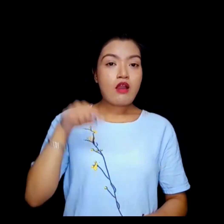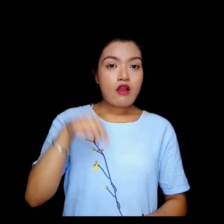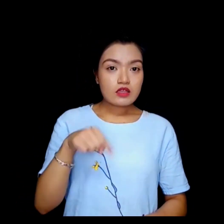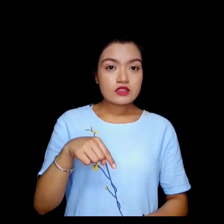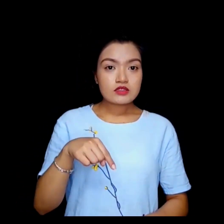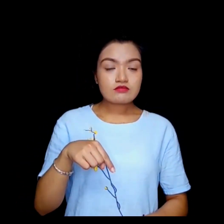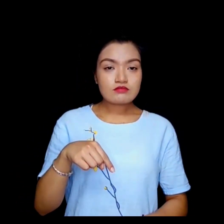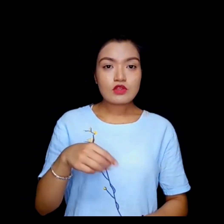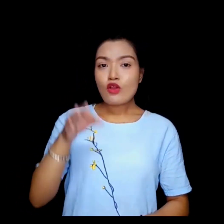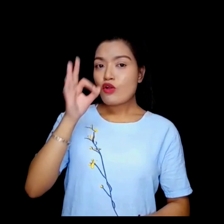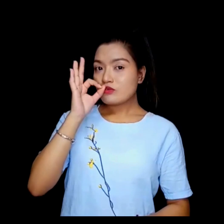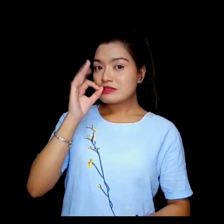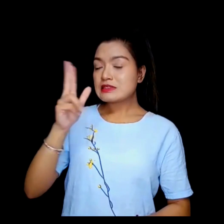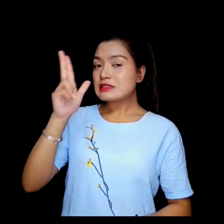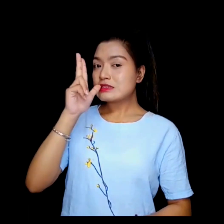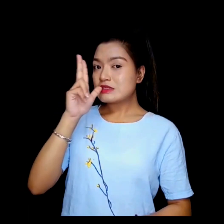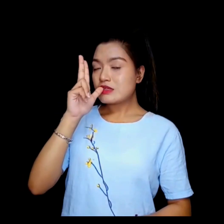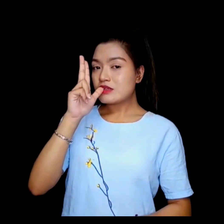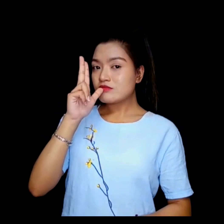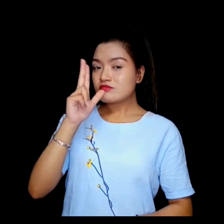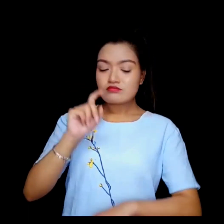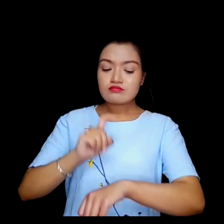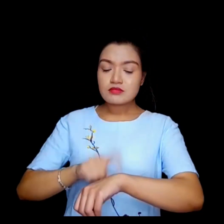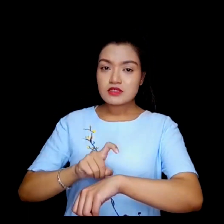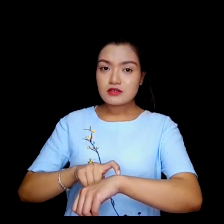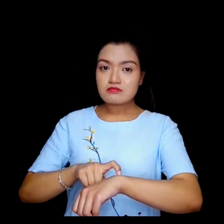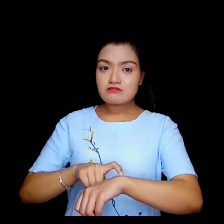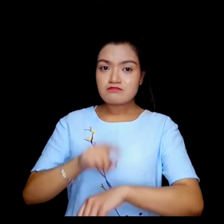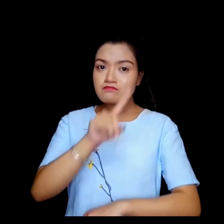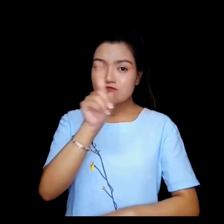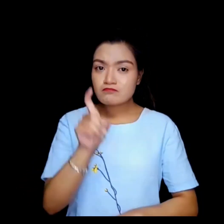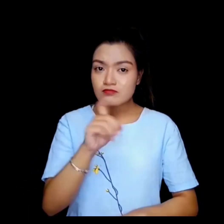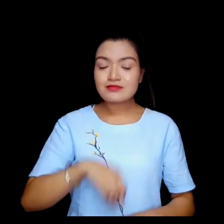यो अब कफी चिया ब्रेक हो ?